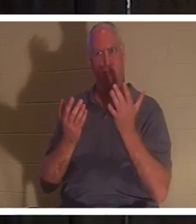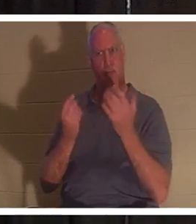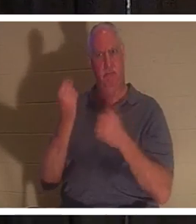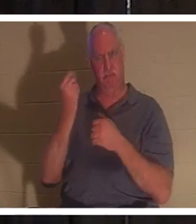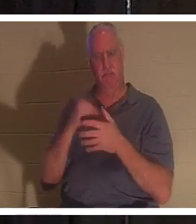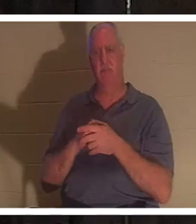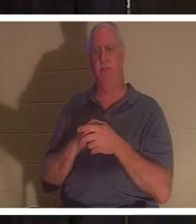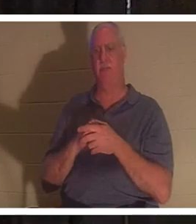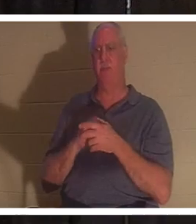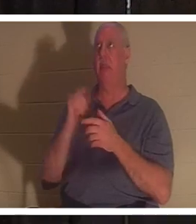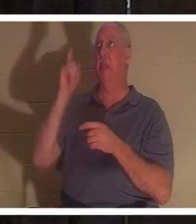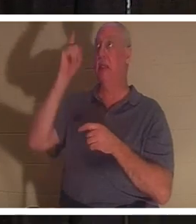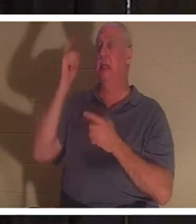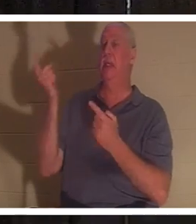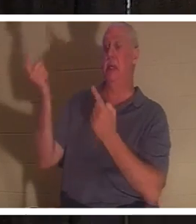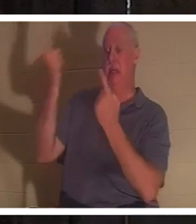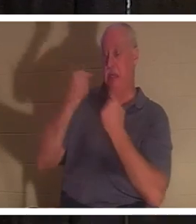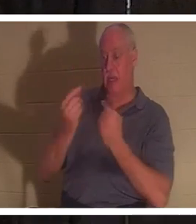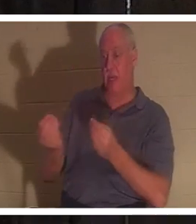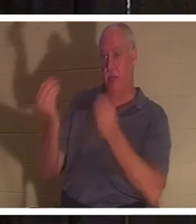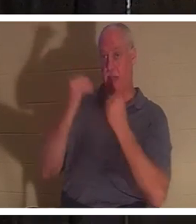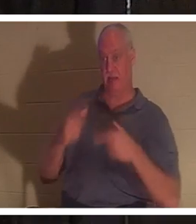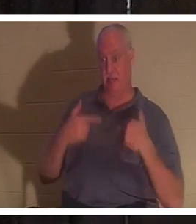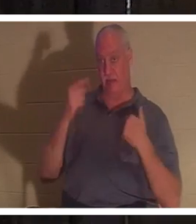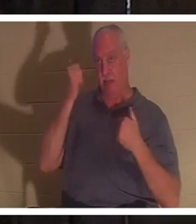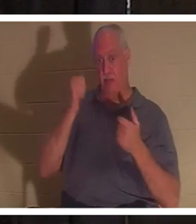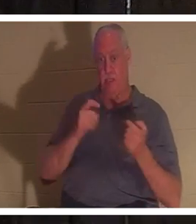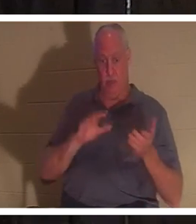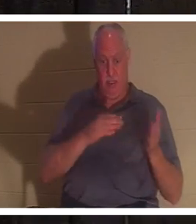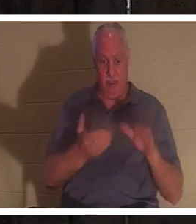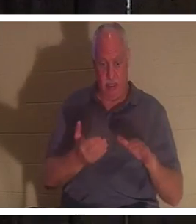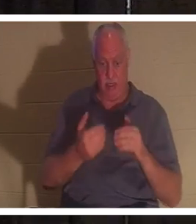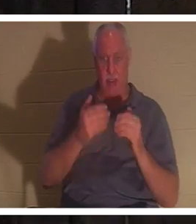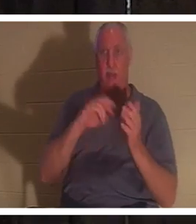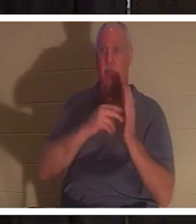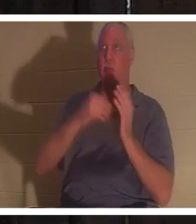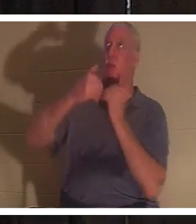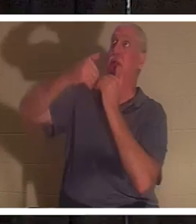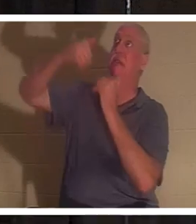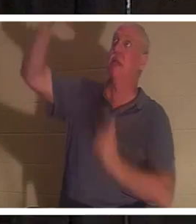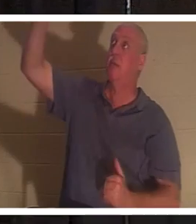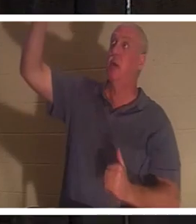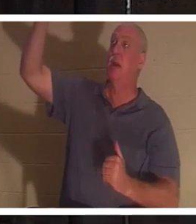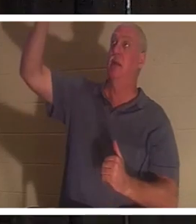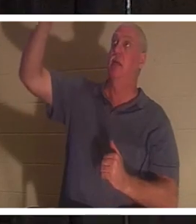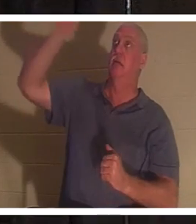kam, um uns das Leben zu geben, weil wir tot waren. Weil wir vom Autor des Lebens getrennt sind. Gott ist